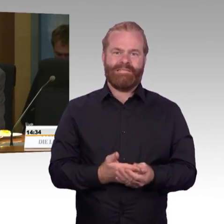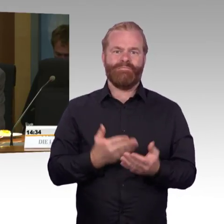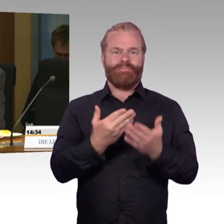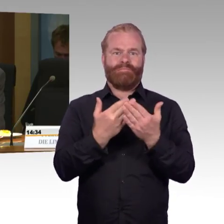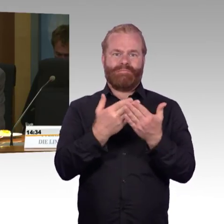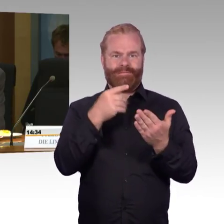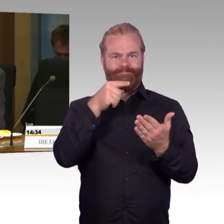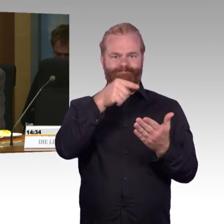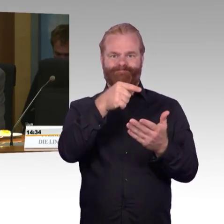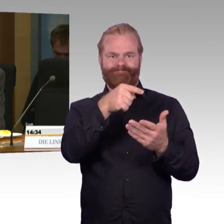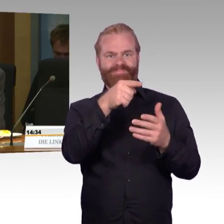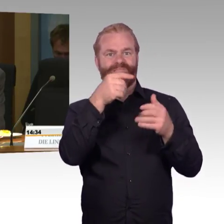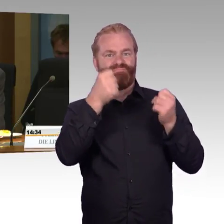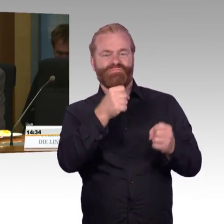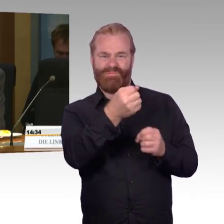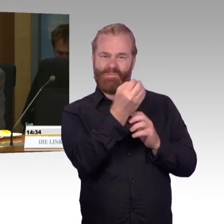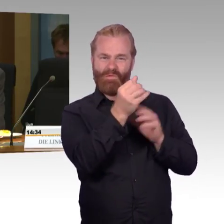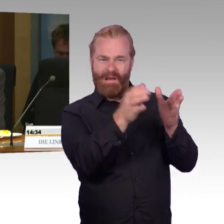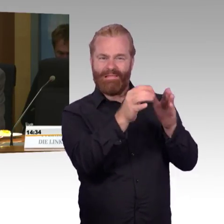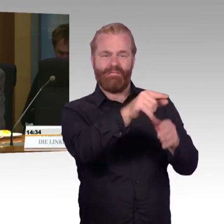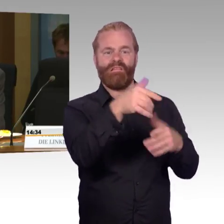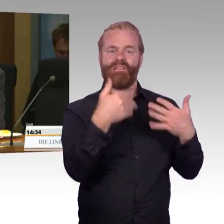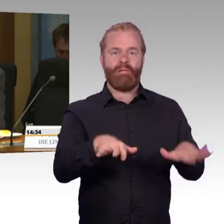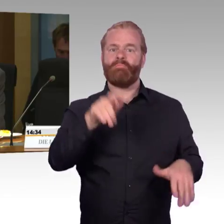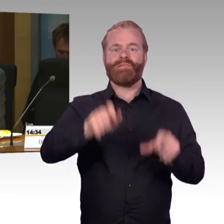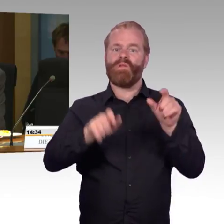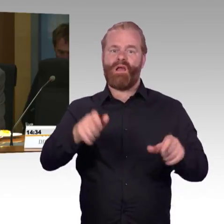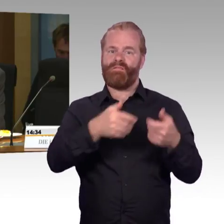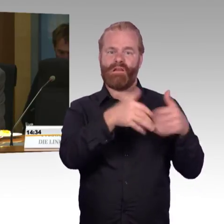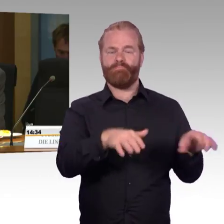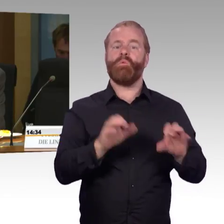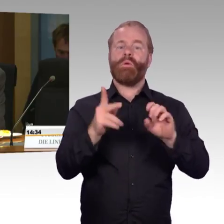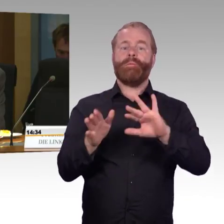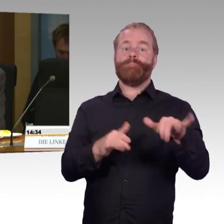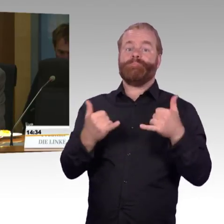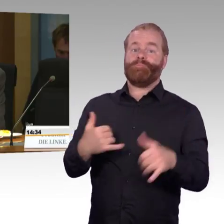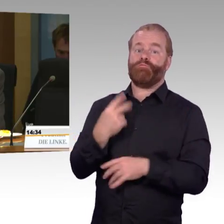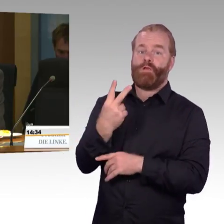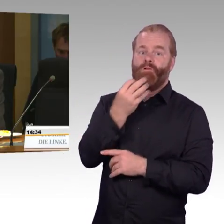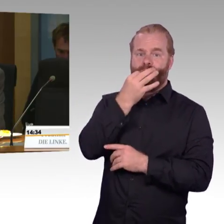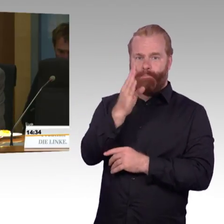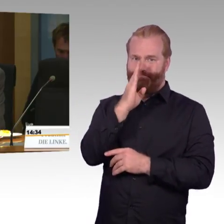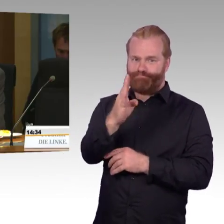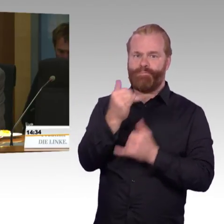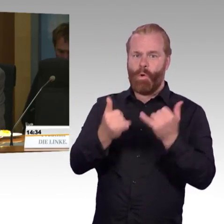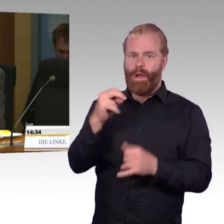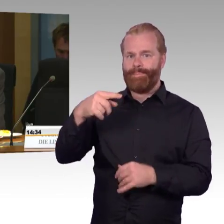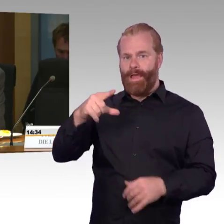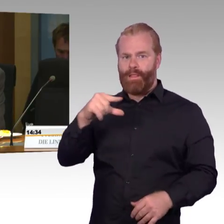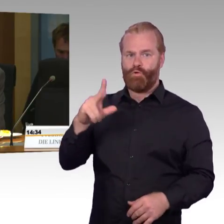Dies ist bislang bis auf wenige seltene Fälle im Fernverkehr der DB AG nicht möglich.